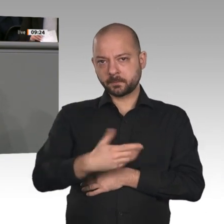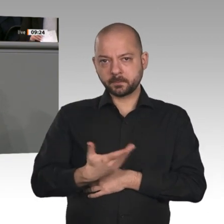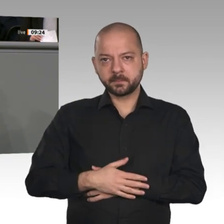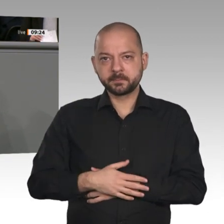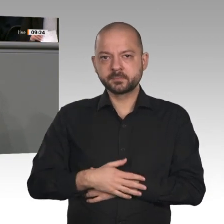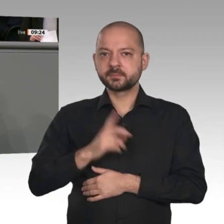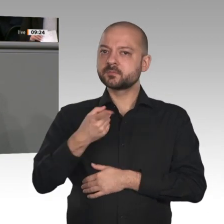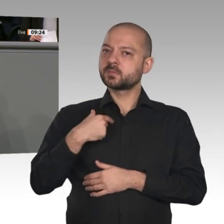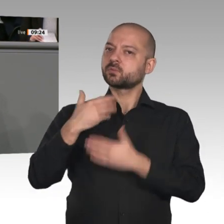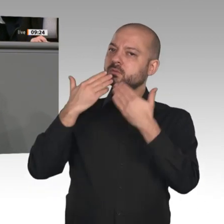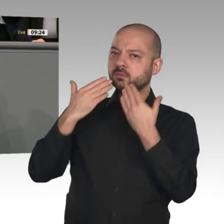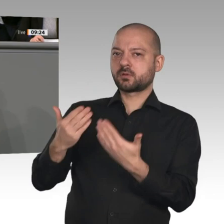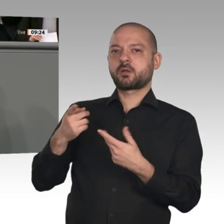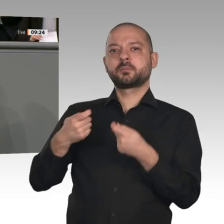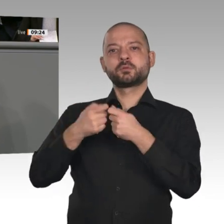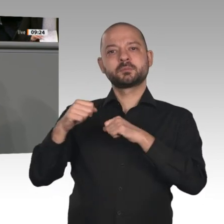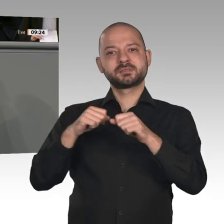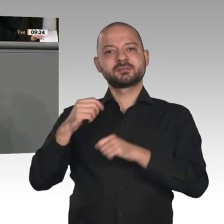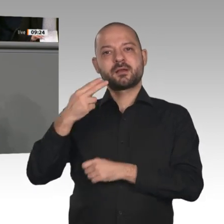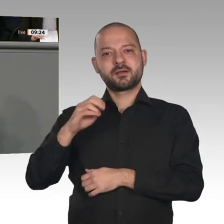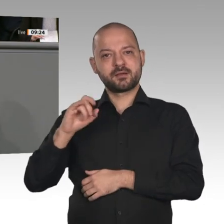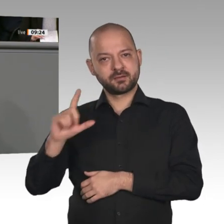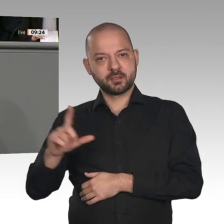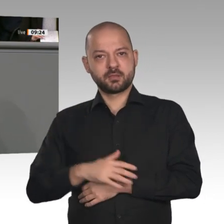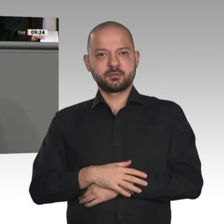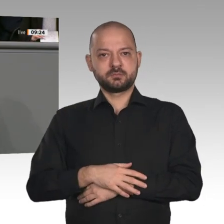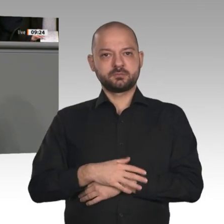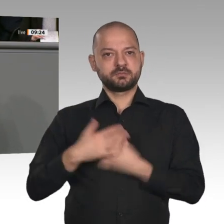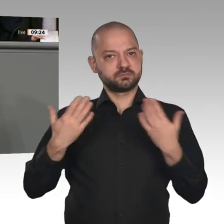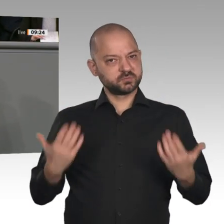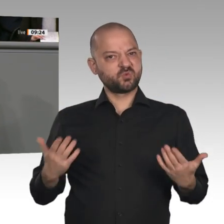Impulsen für den Wirtschaftsstandort. Qualifizierung und Innovation sind die Schlüsselworte